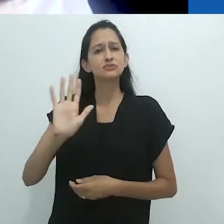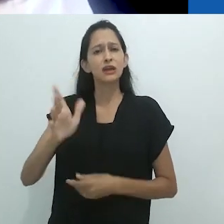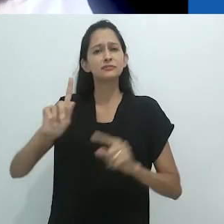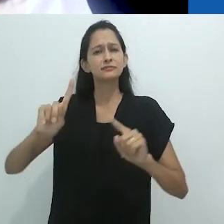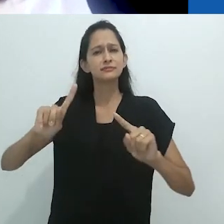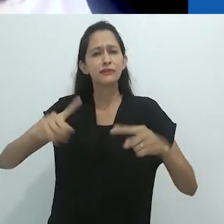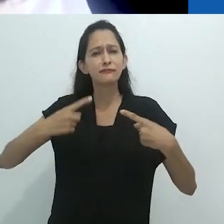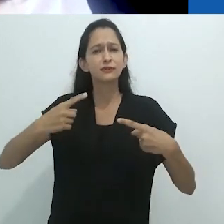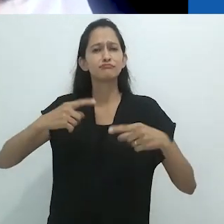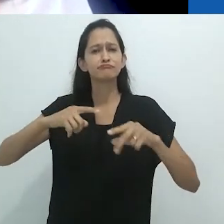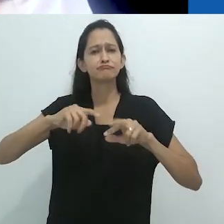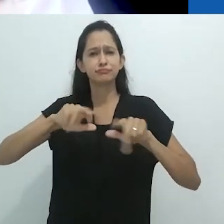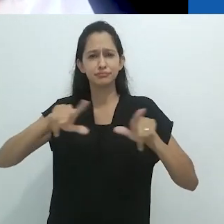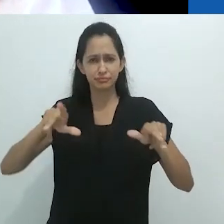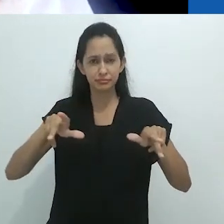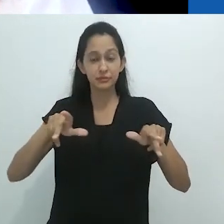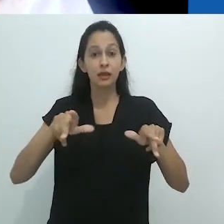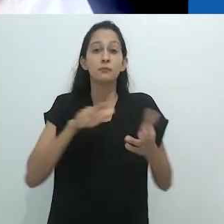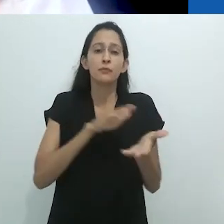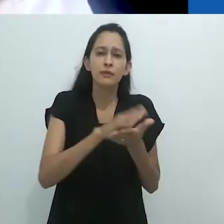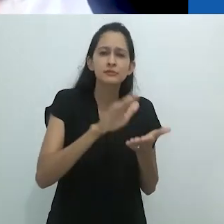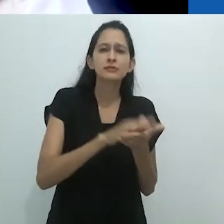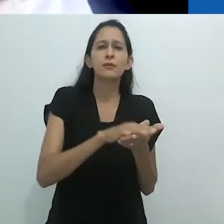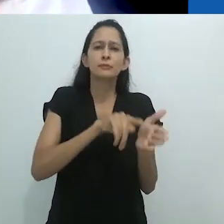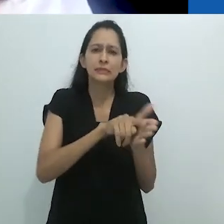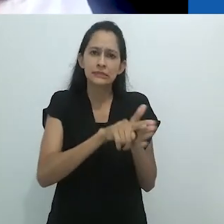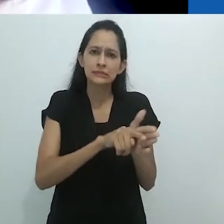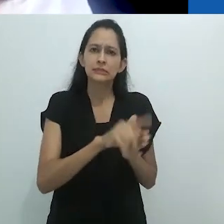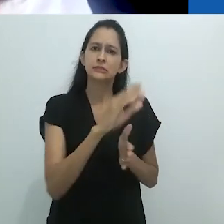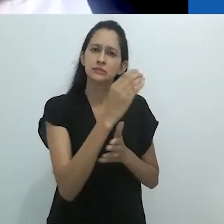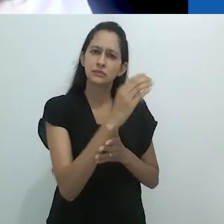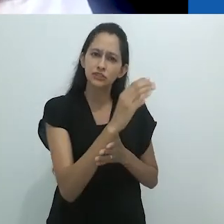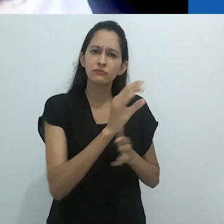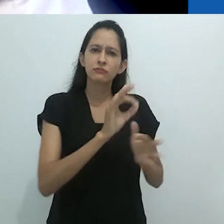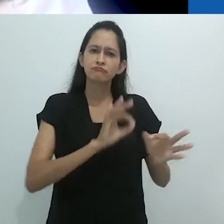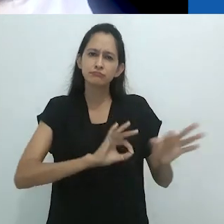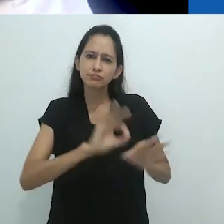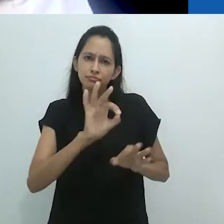a organização e a mobilização de diferentes redes de conhecimento,